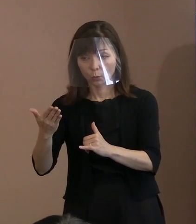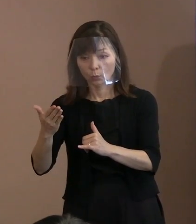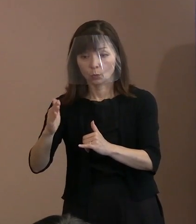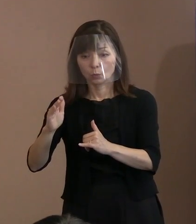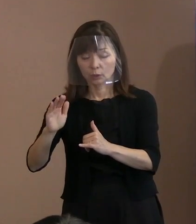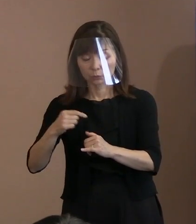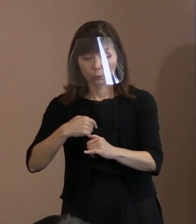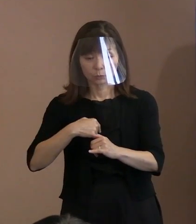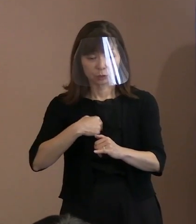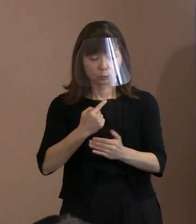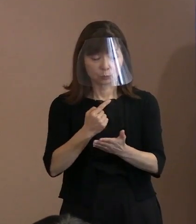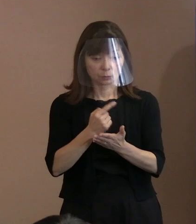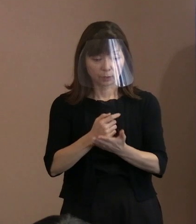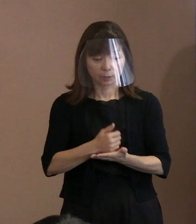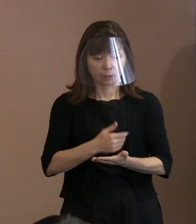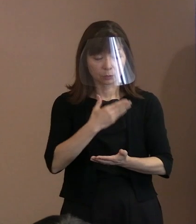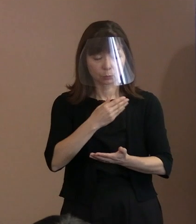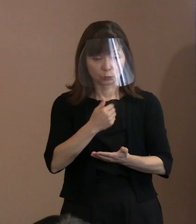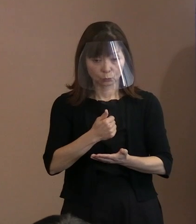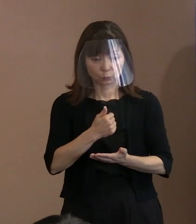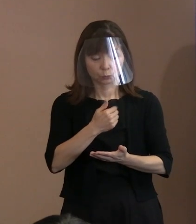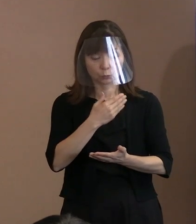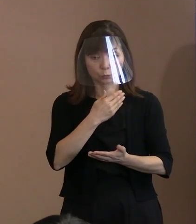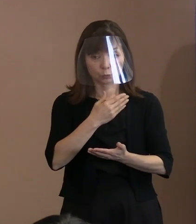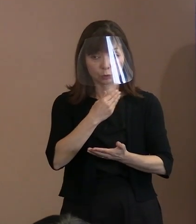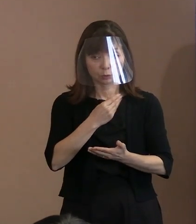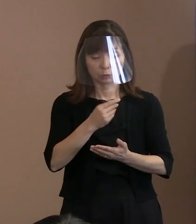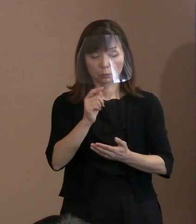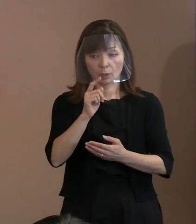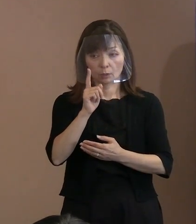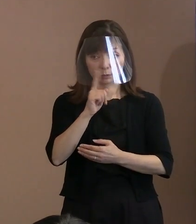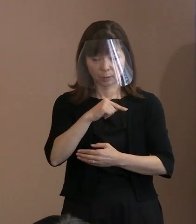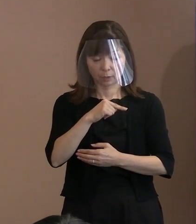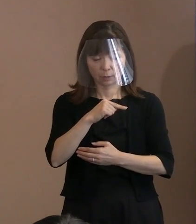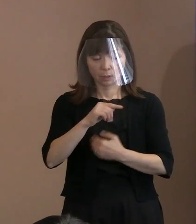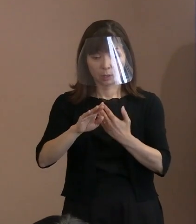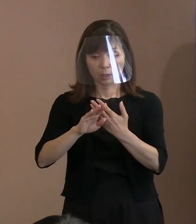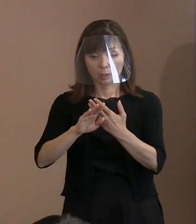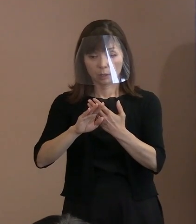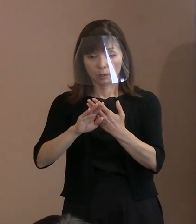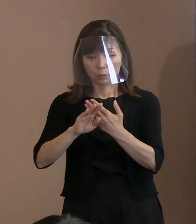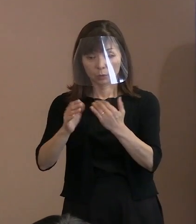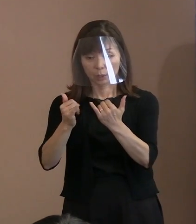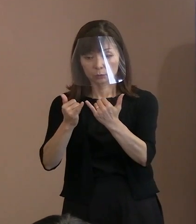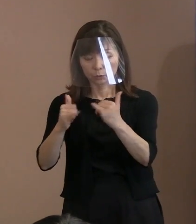他人の幸福の中にこそ 自分の幸福もあるのだ｣と､